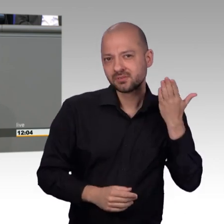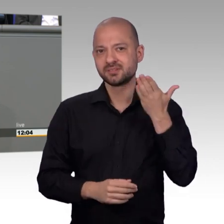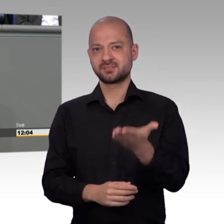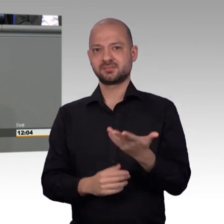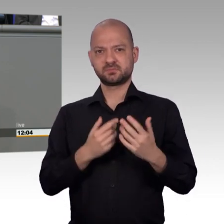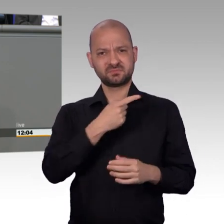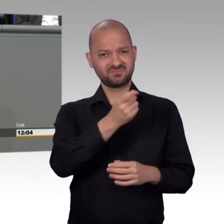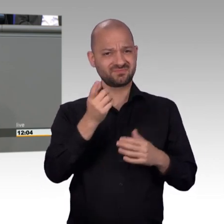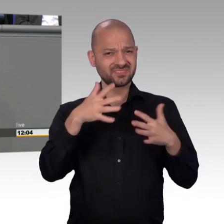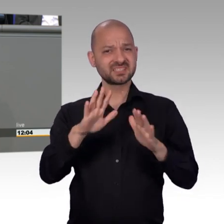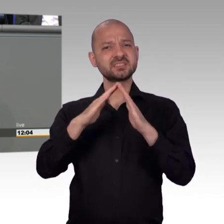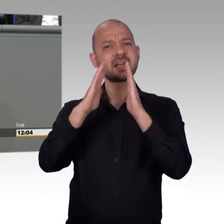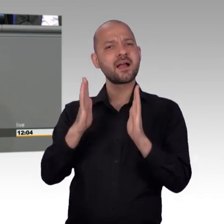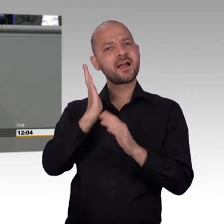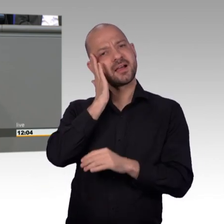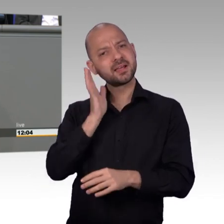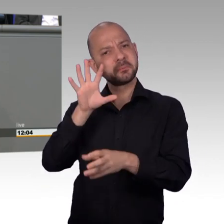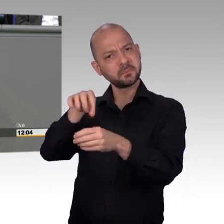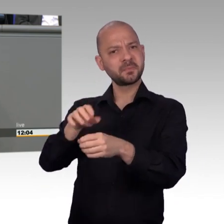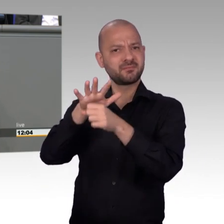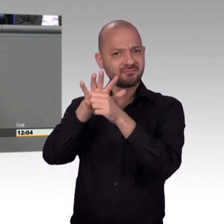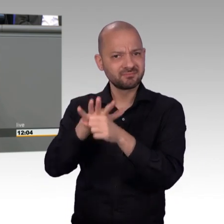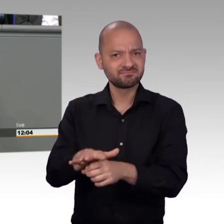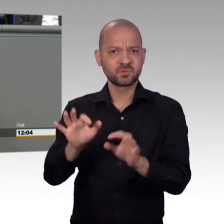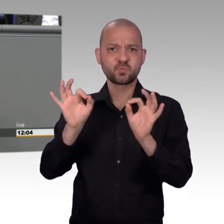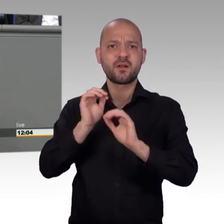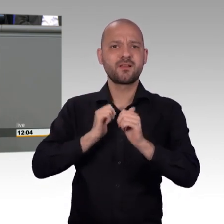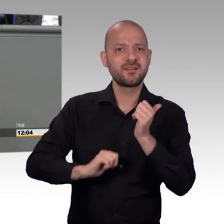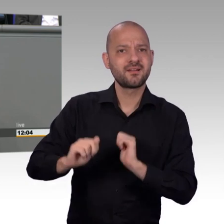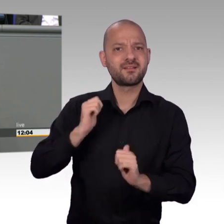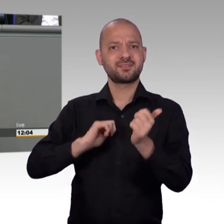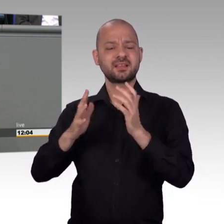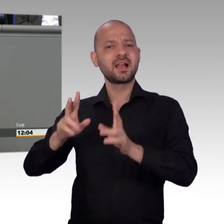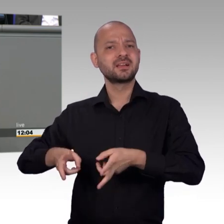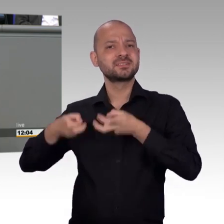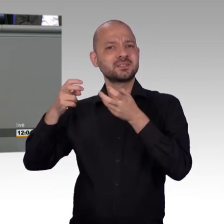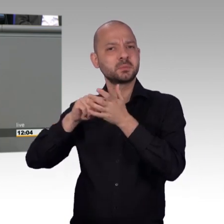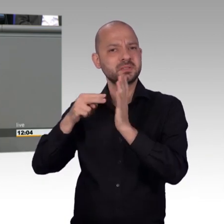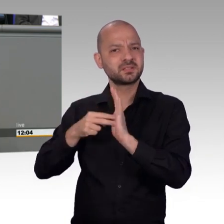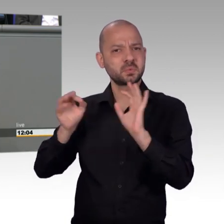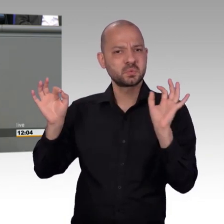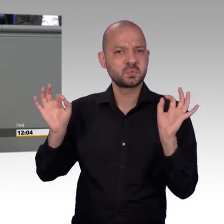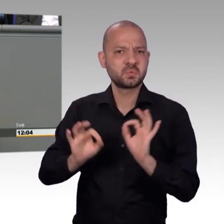Und was daraus geworden ist, das war ein Fond. Das war so 'ne Art von - "Entschädigung" kann man ja gar nicht sagen.